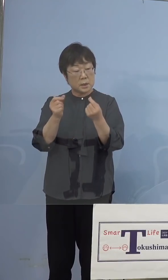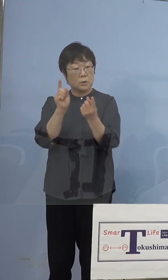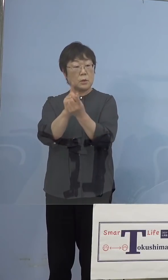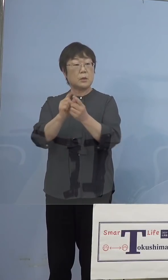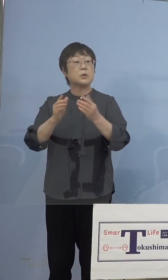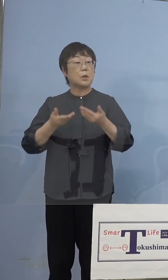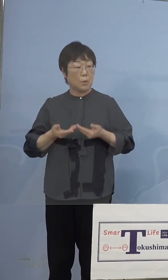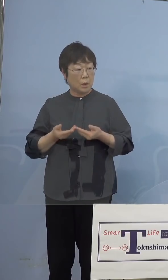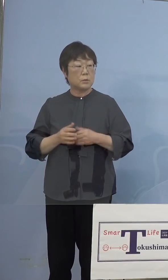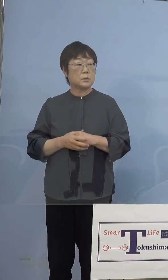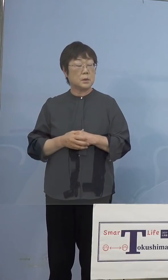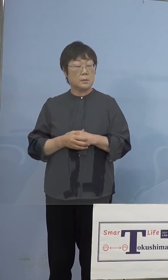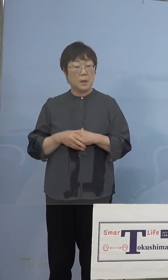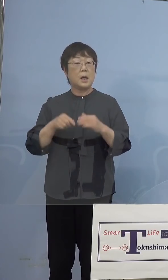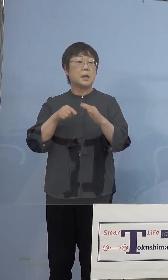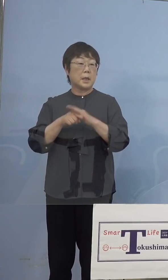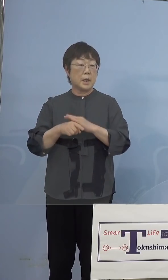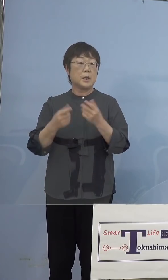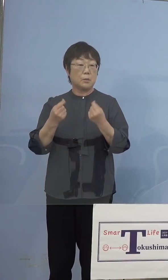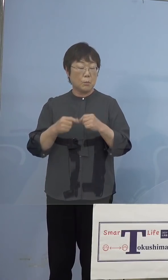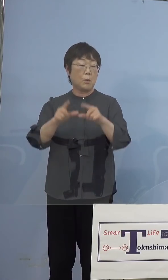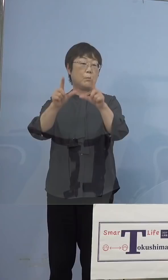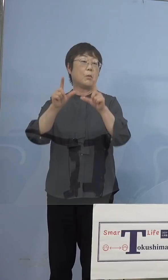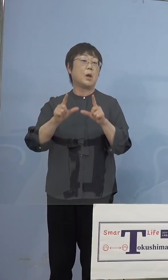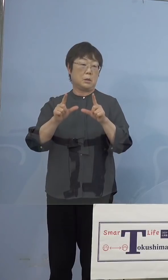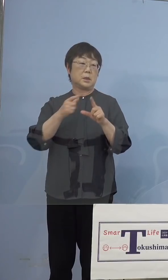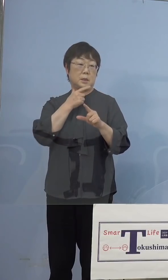あと原因を知らせていただくと